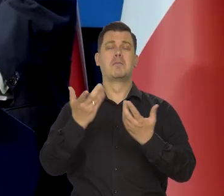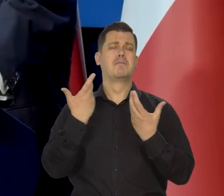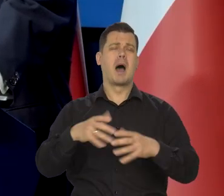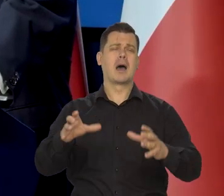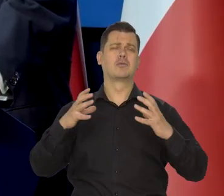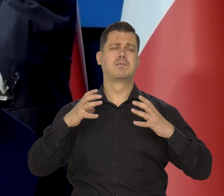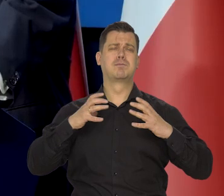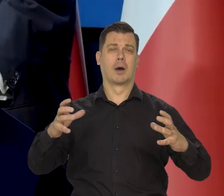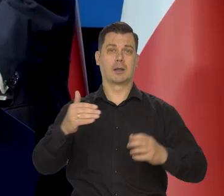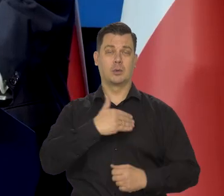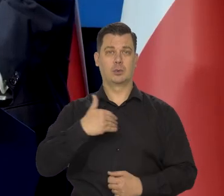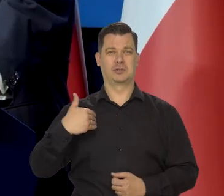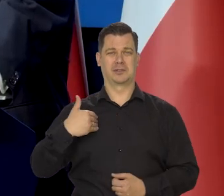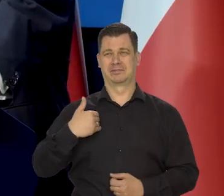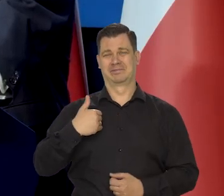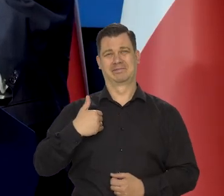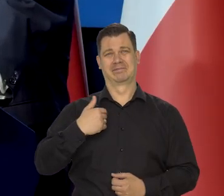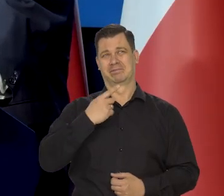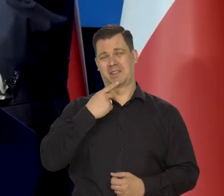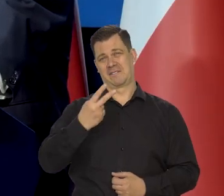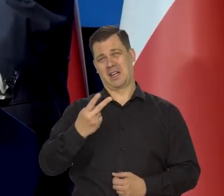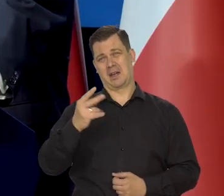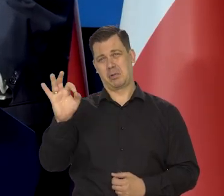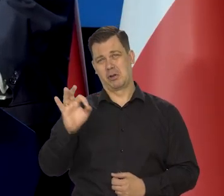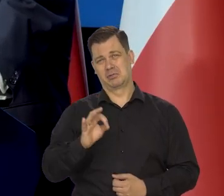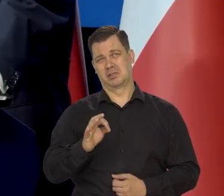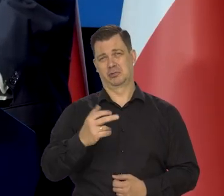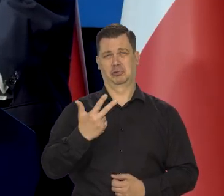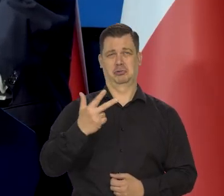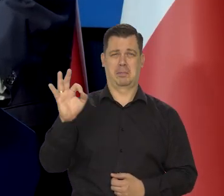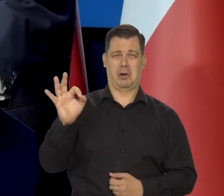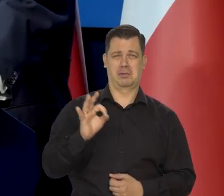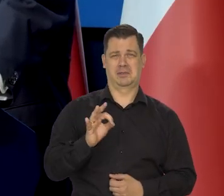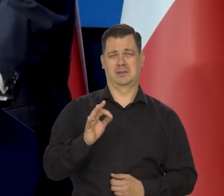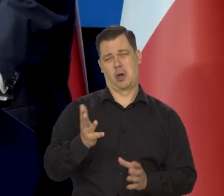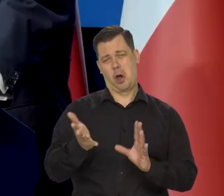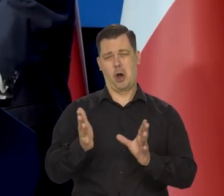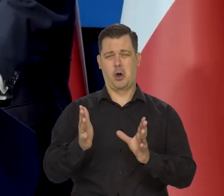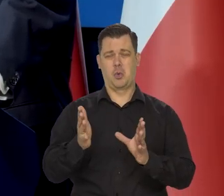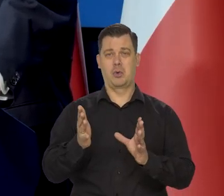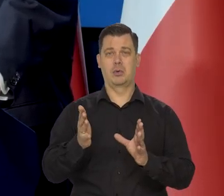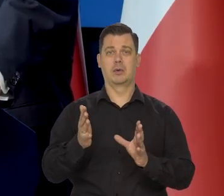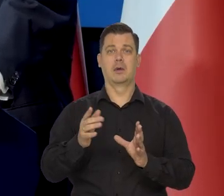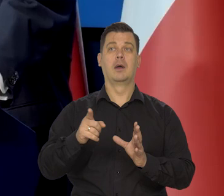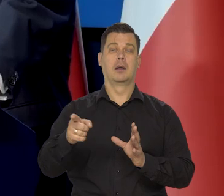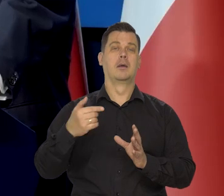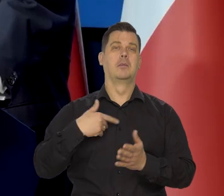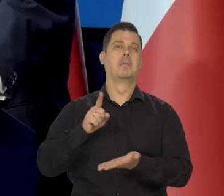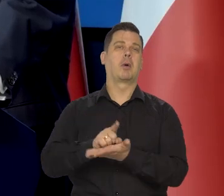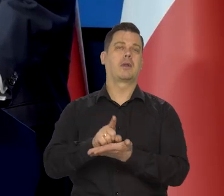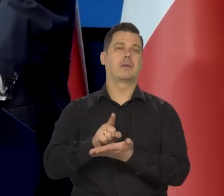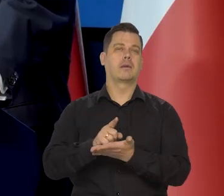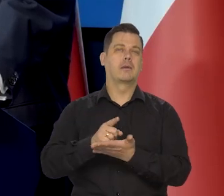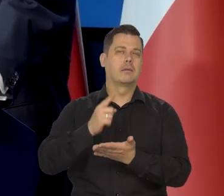bardzo bogaci, których w Polsce jest tam, nie wiem 2%, 3, 4, tak z podatkowych statystyk wynika,